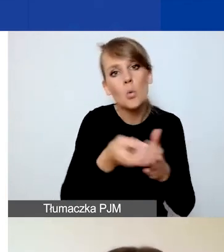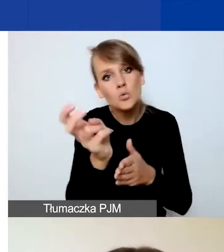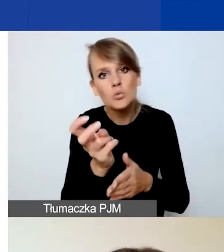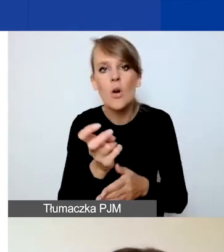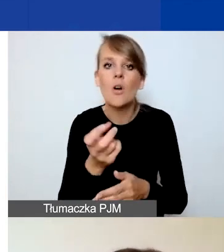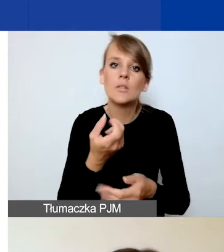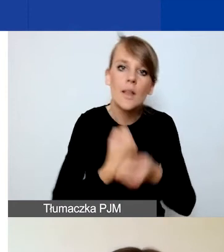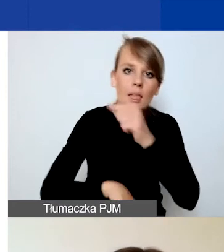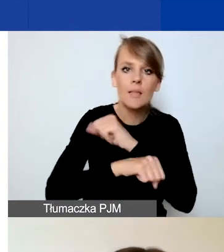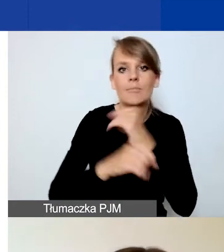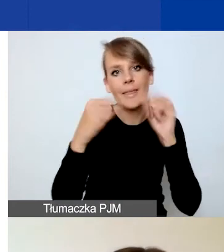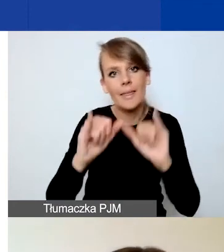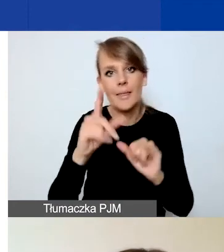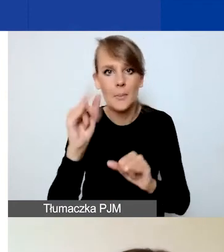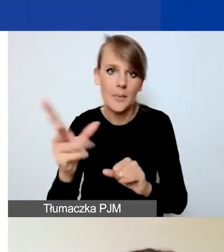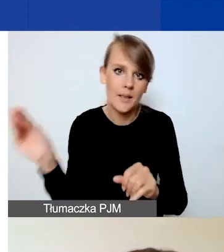Dopóki nie złożycie wniosku,